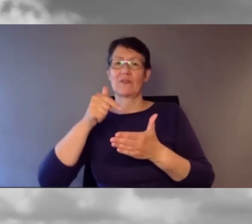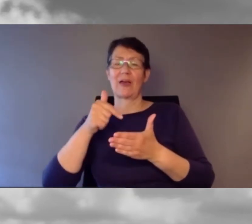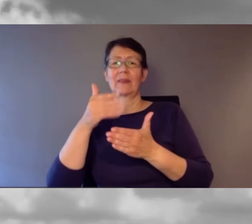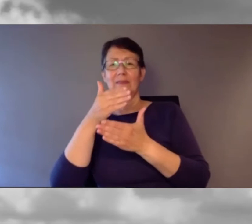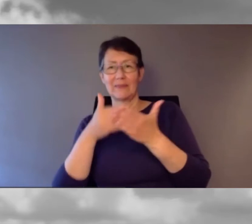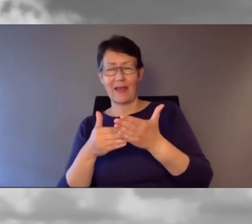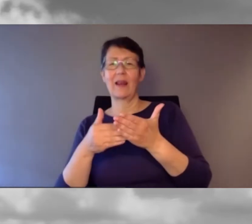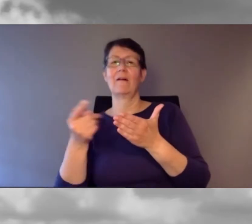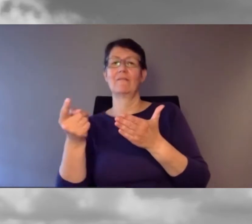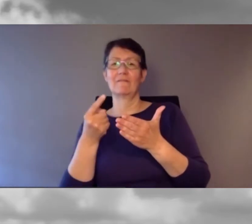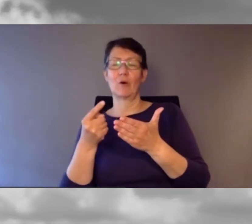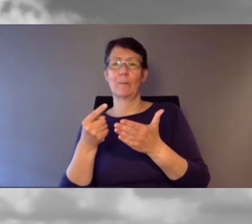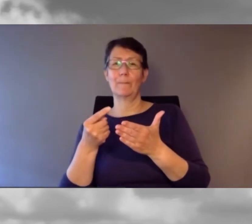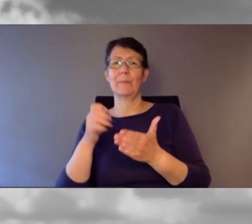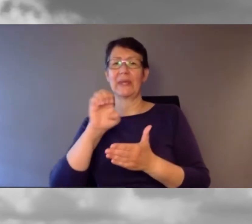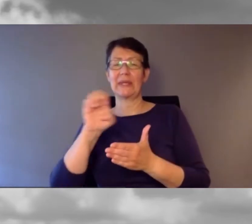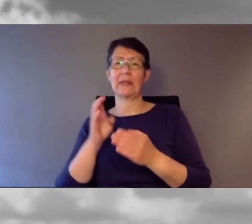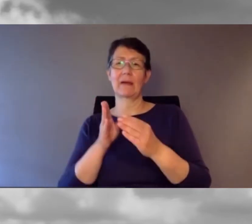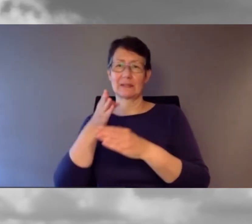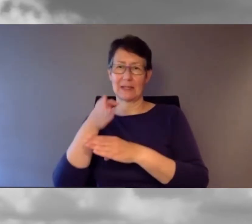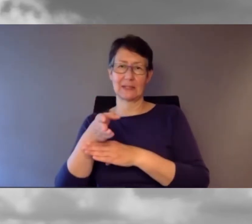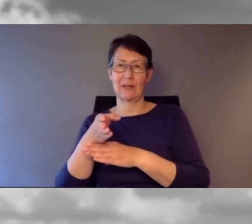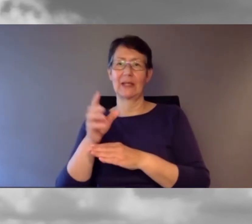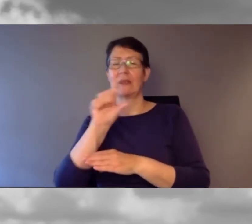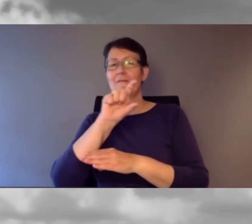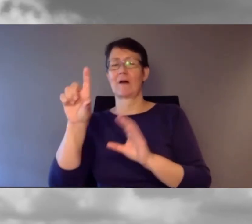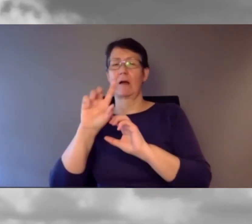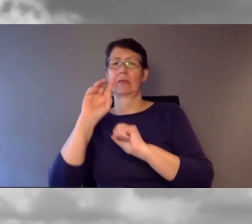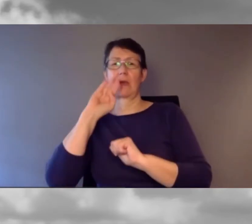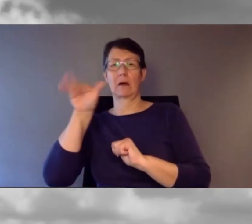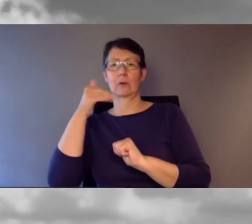Am Morgen gab es die französischen Referate,